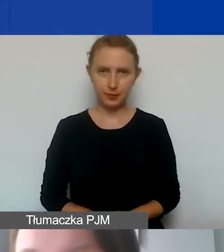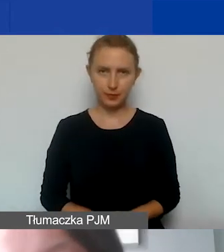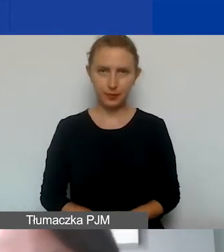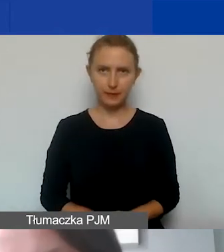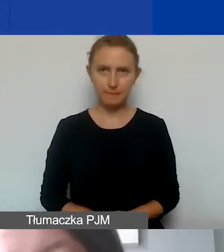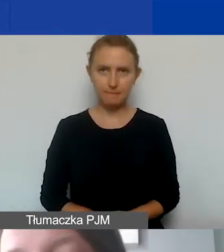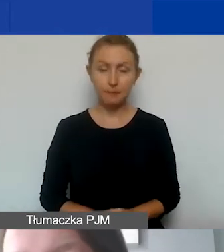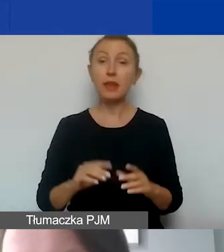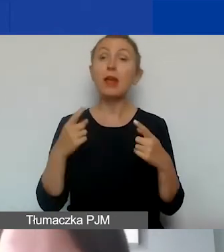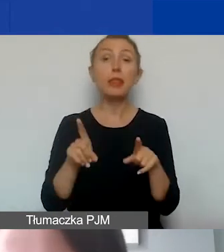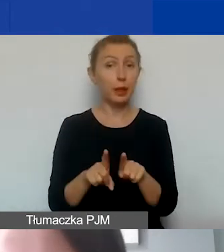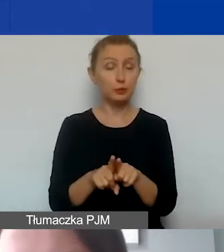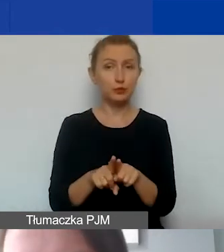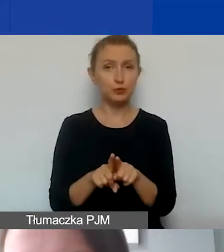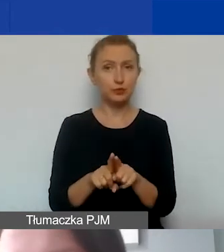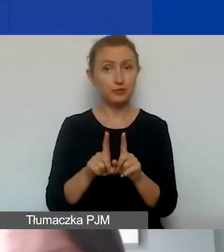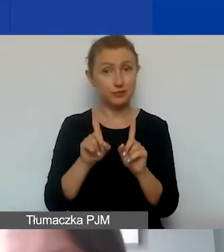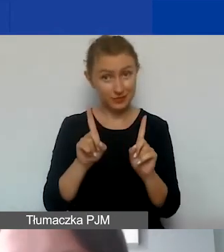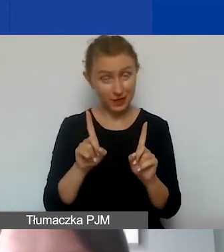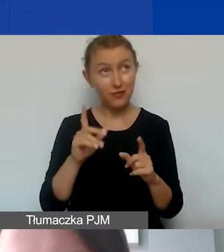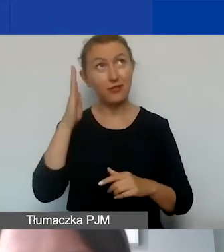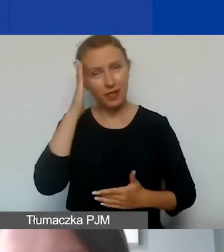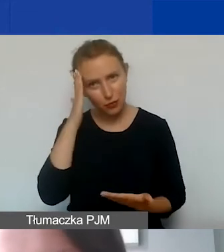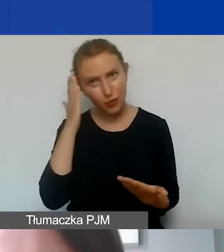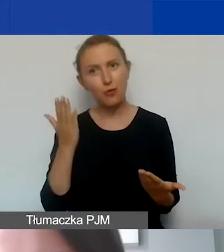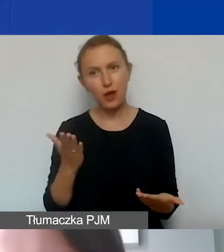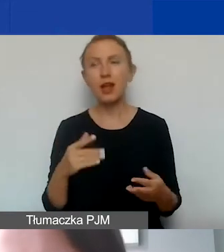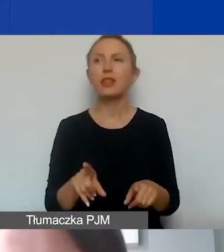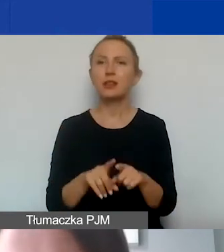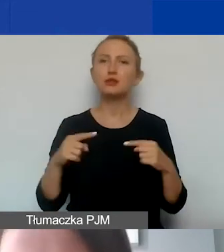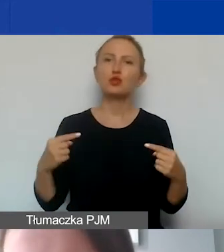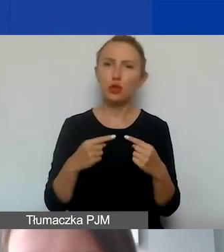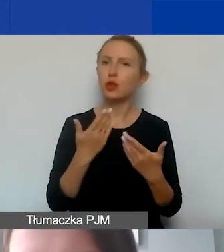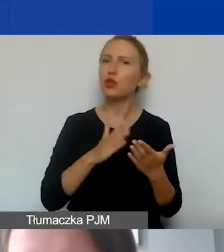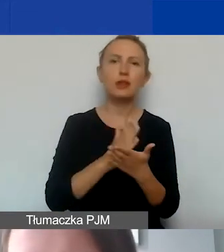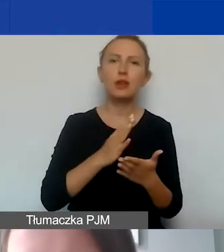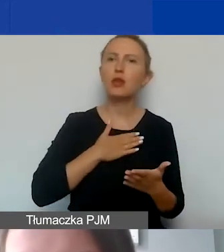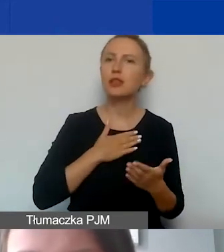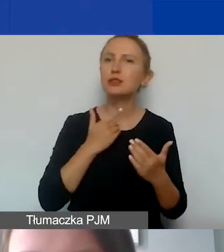a także - i to też jest oczywiste - także być zgodny nie tylko z naszymi wymogami programowymi,